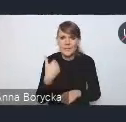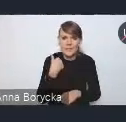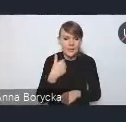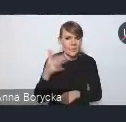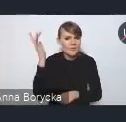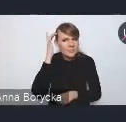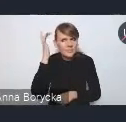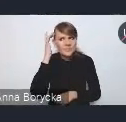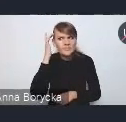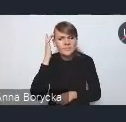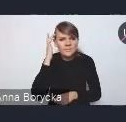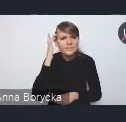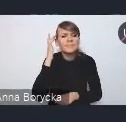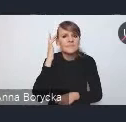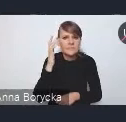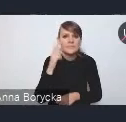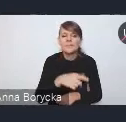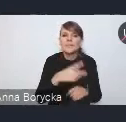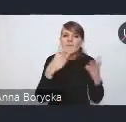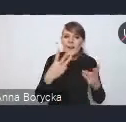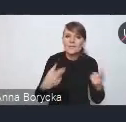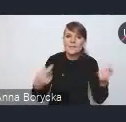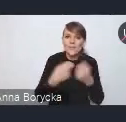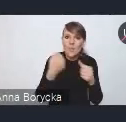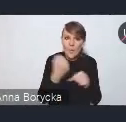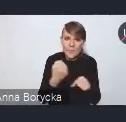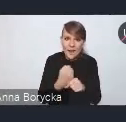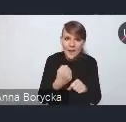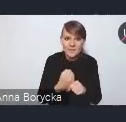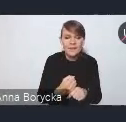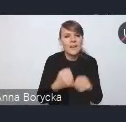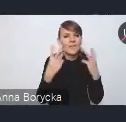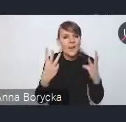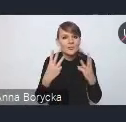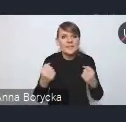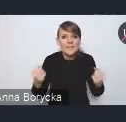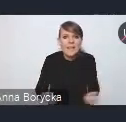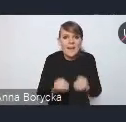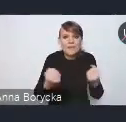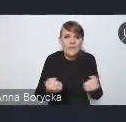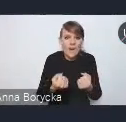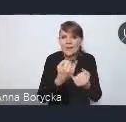i stawialiśmy na współpracę i na zaangażowanie różnych partnerów